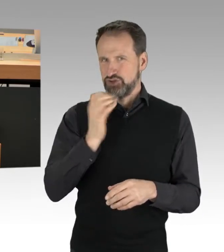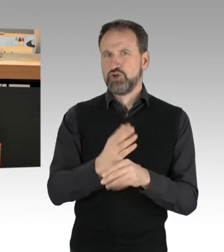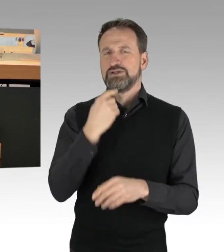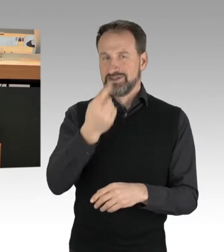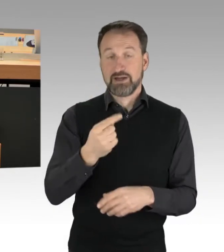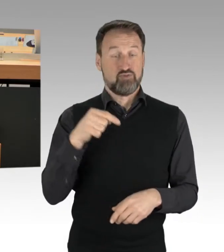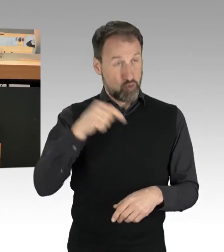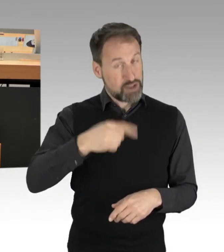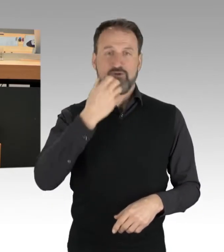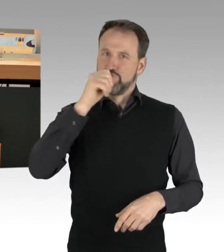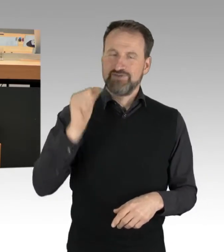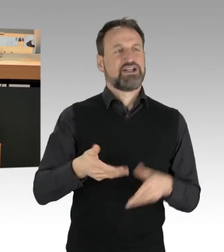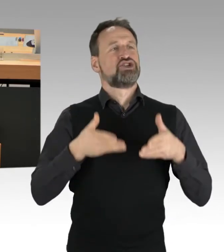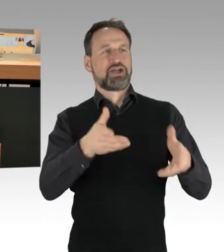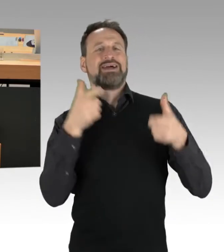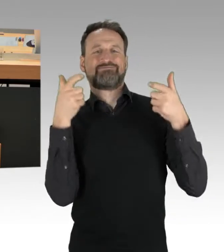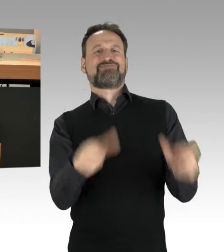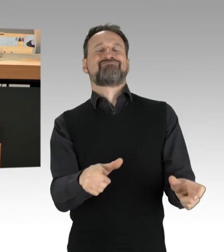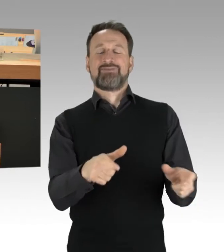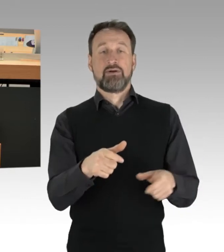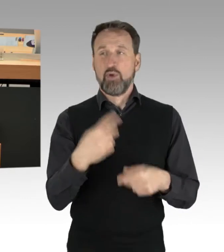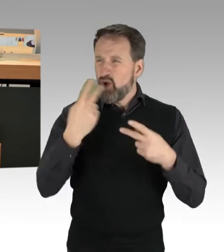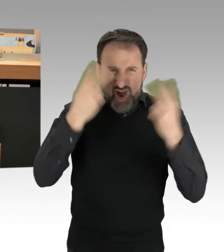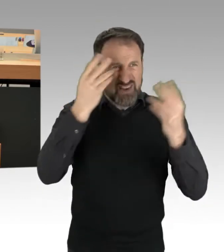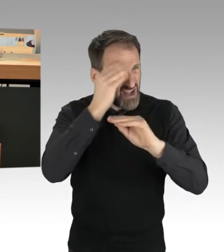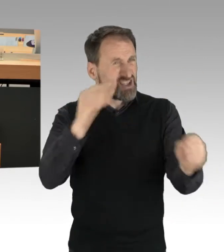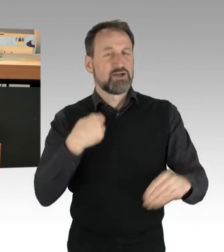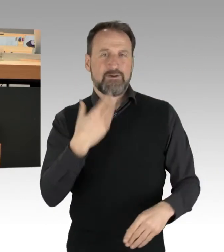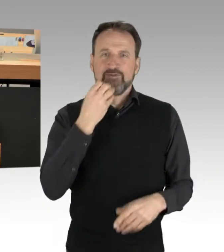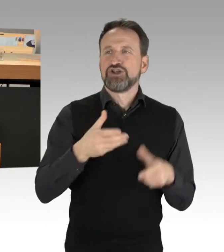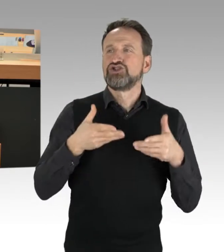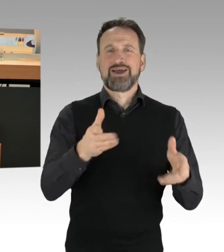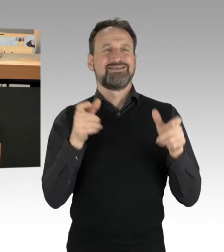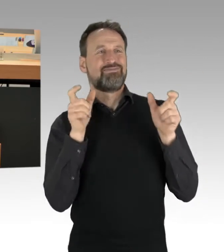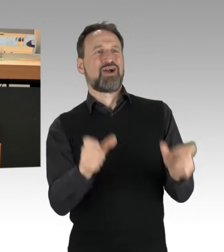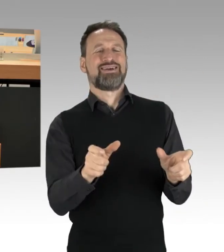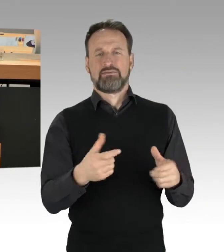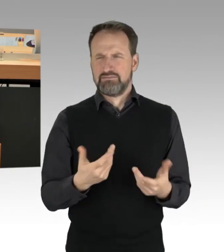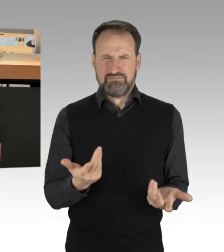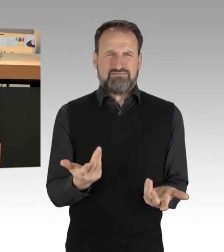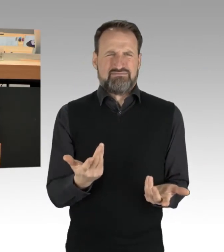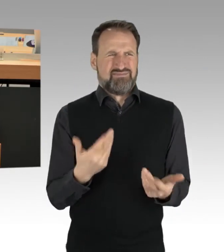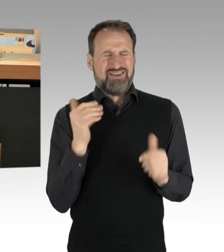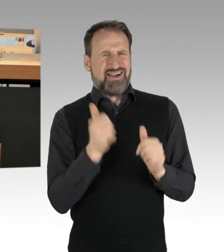ist nicht sehr hilfreich und klug und dient nicht der Sache. Und zum anderen ist es so, dass wir die Situation haben, dass die Einsatz- und Rettungskräfte,